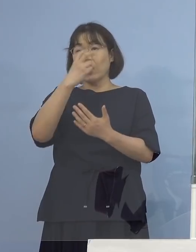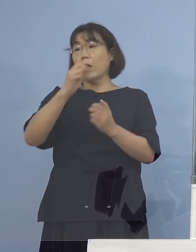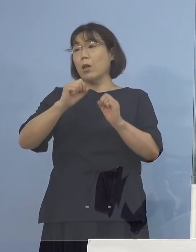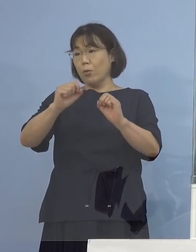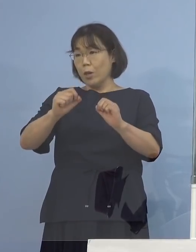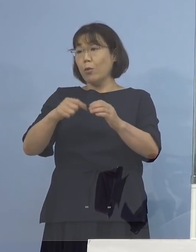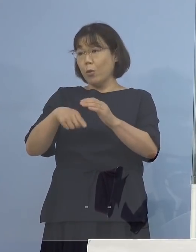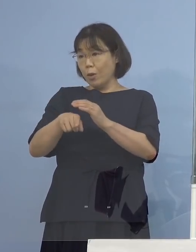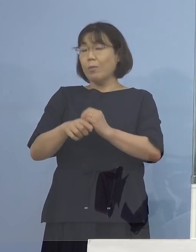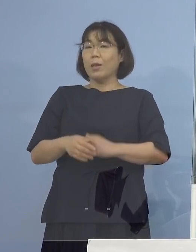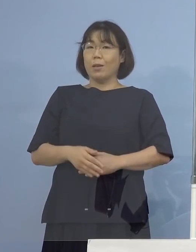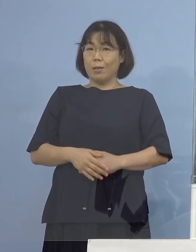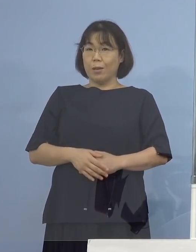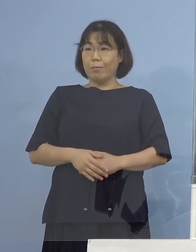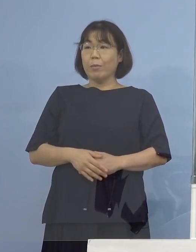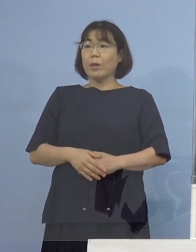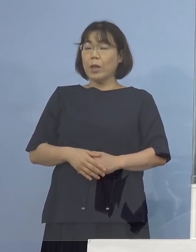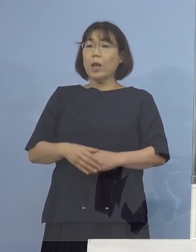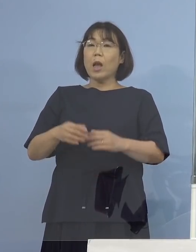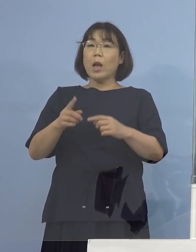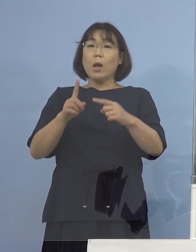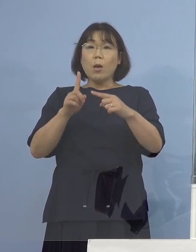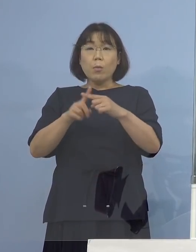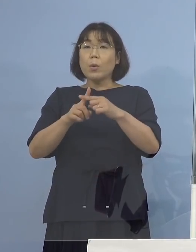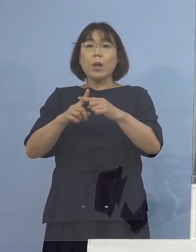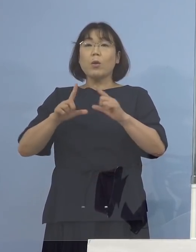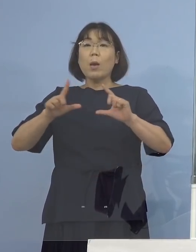陽性の発表がなかったんですよね